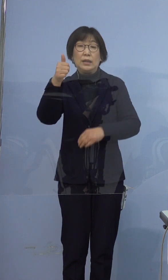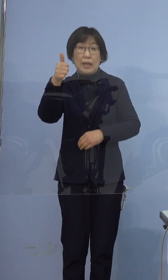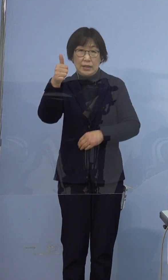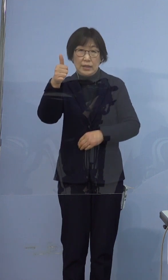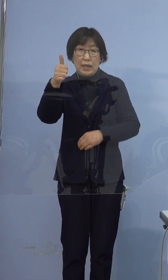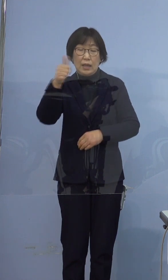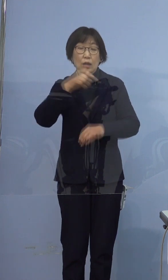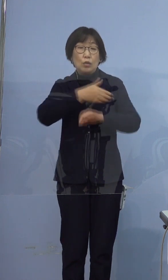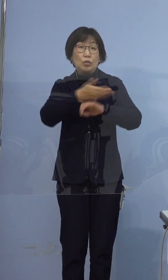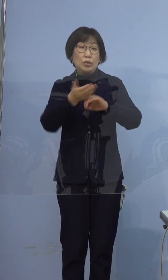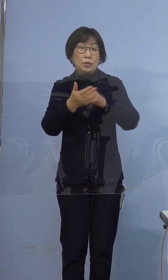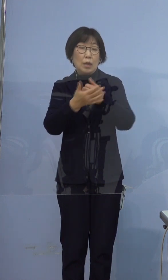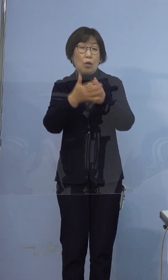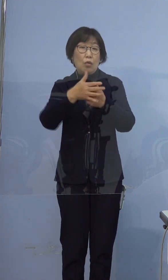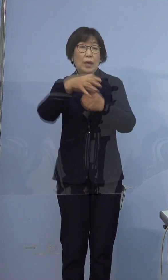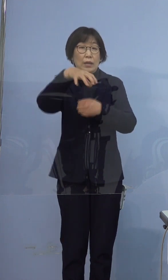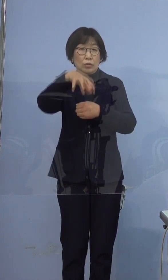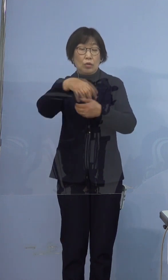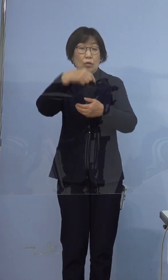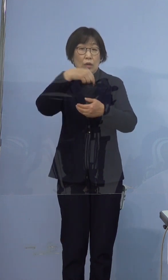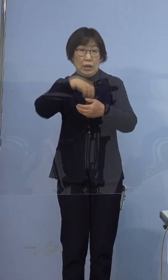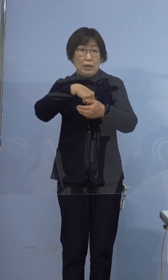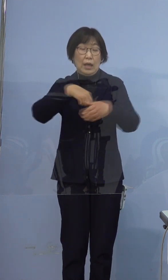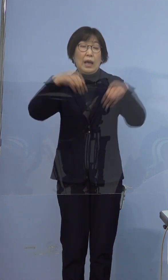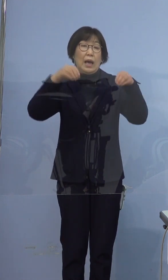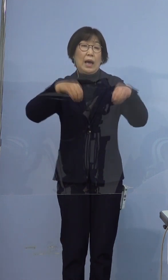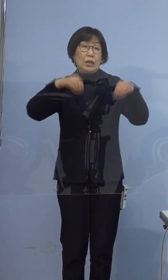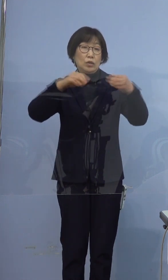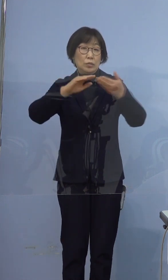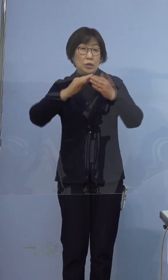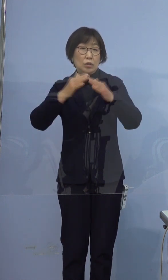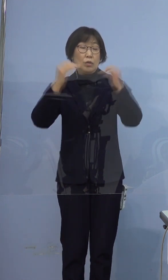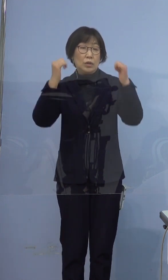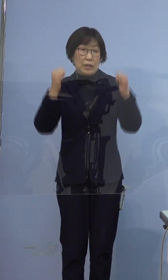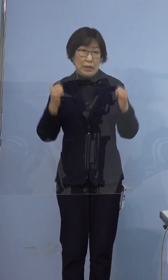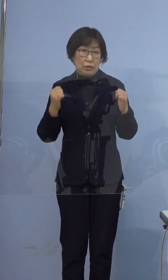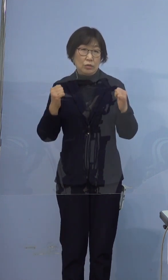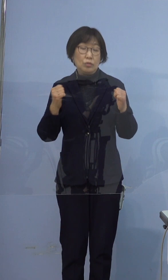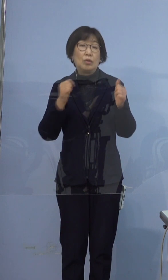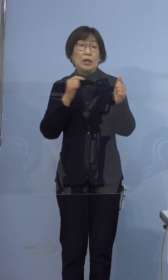徳島保険所管内、藍住町在住の方でございます